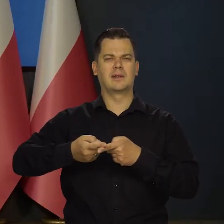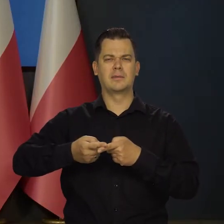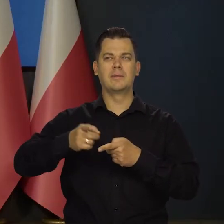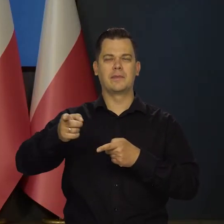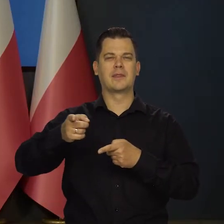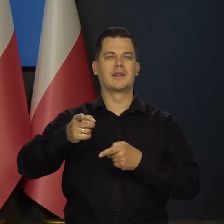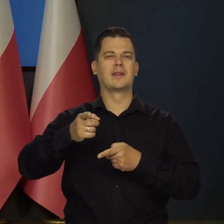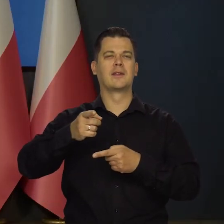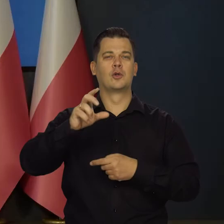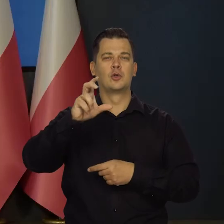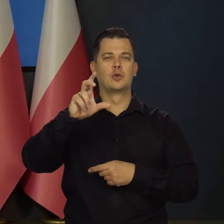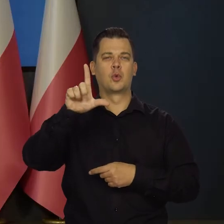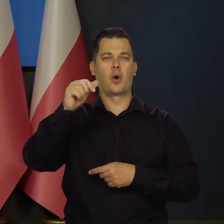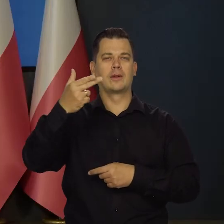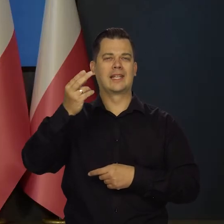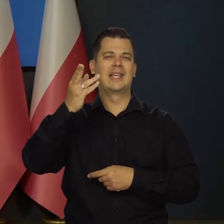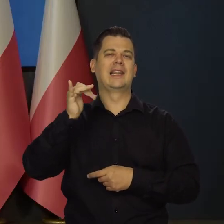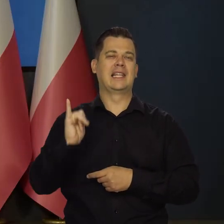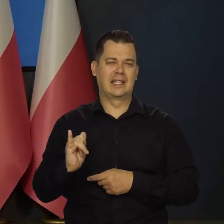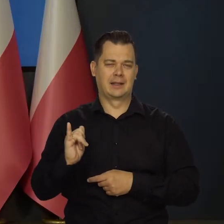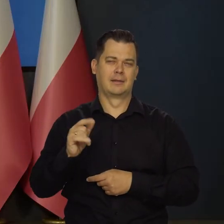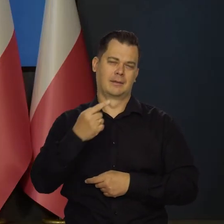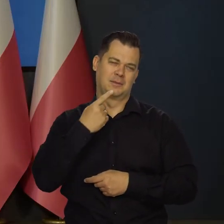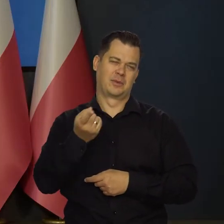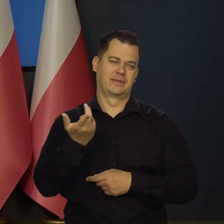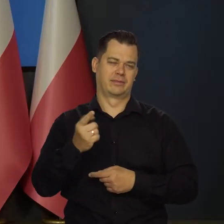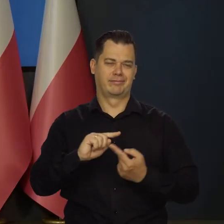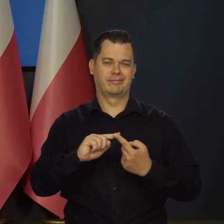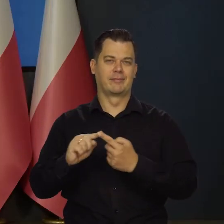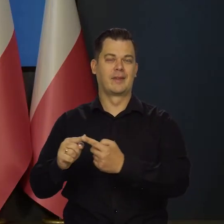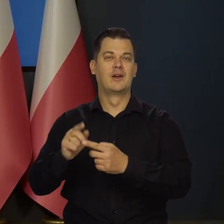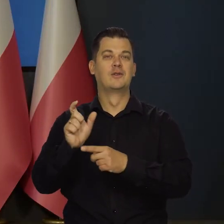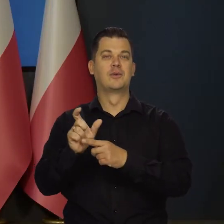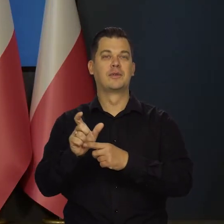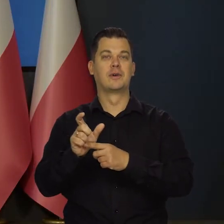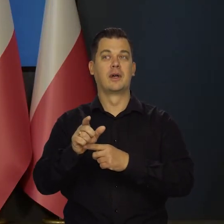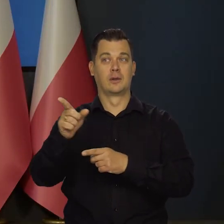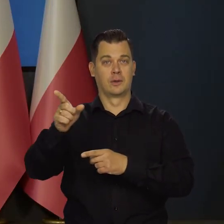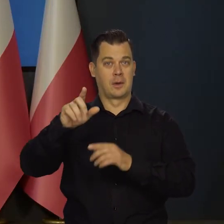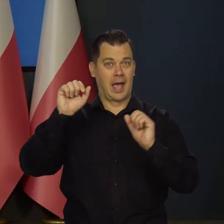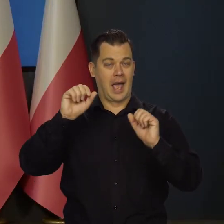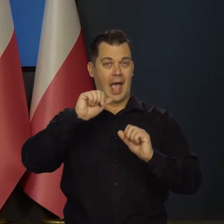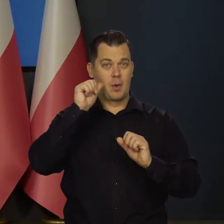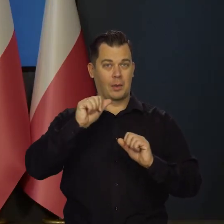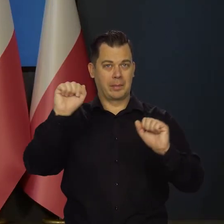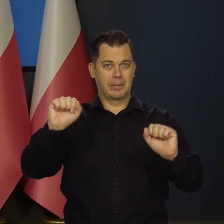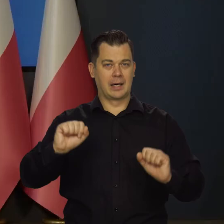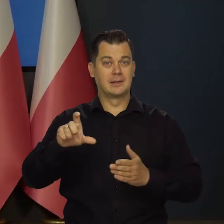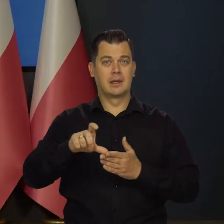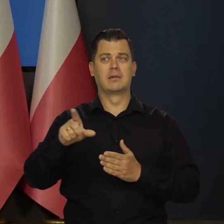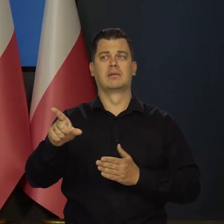politycznie poprawnie, czyli członek po prostu zarządu Europejskiego Banku Centralnego, ale prawdą jest, że dopiero zaczęli podwyższać,